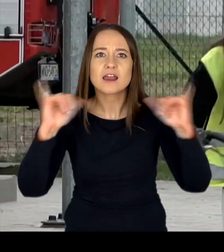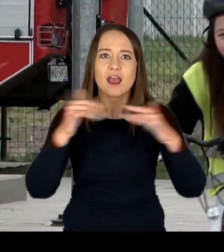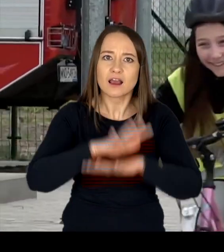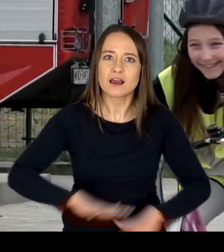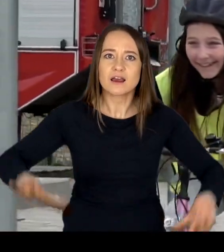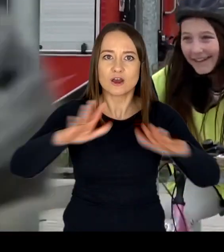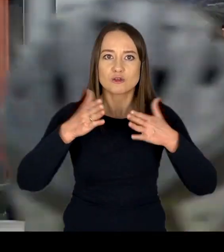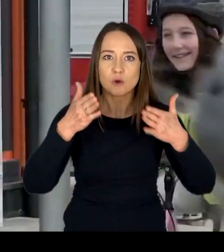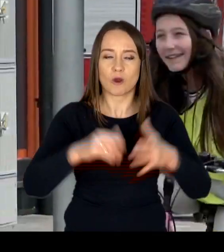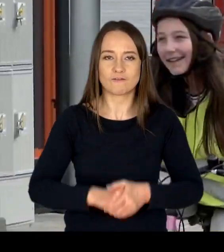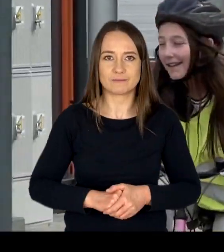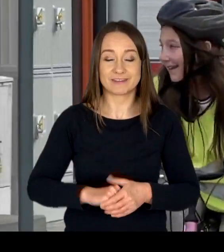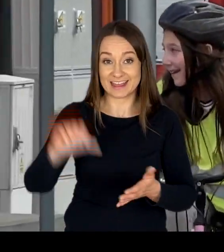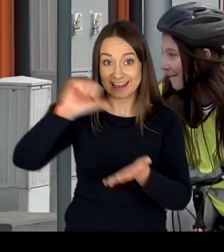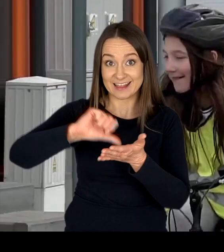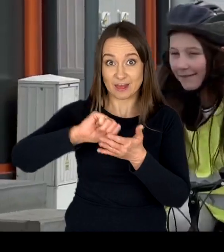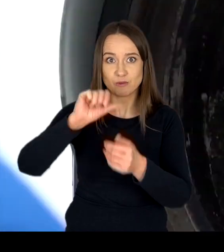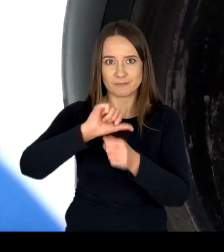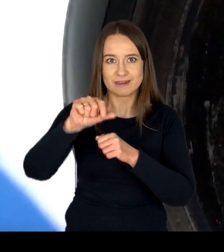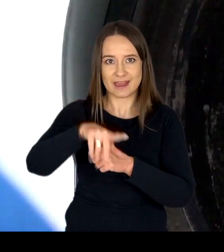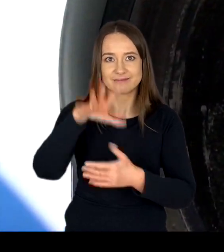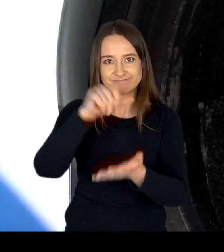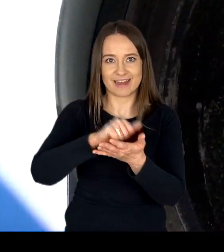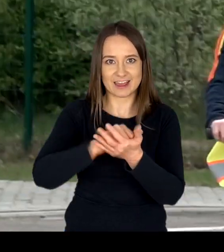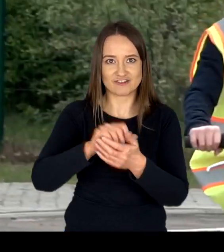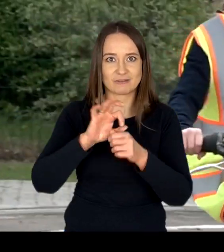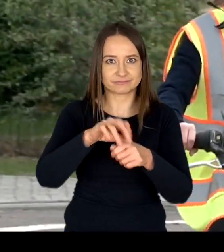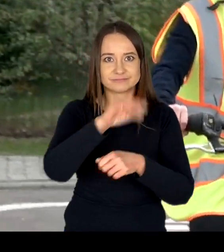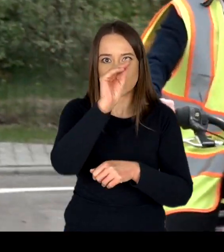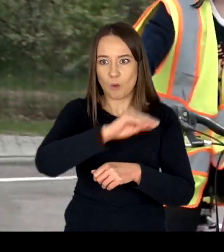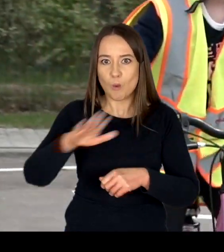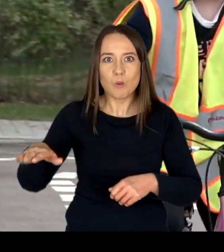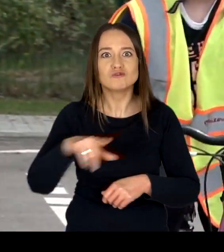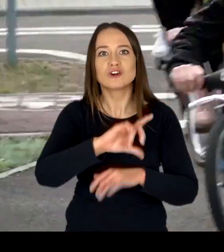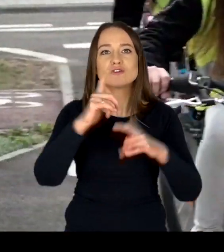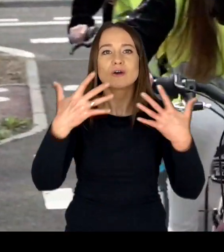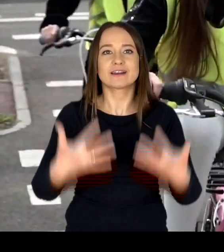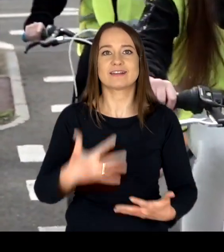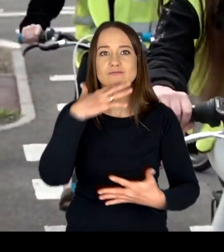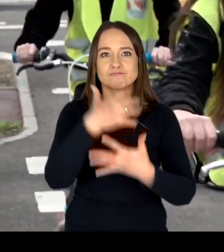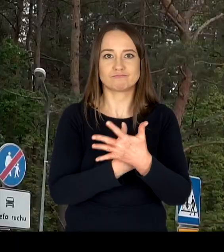W Centrum prowadzone są też zajęcia dla uczniów chcących uzyskać kartę rowerową.